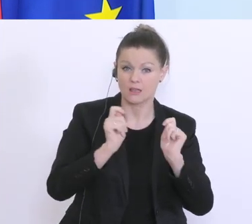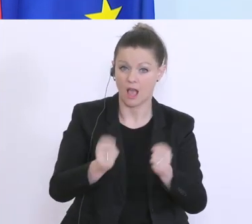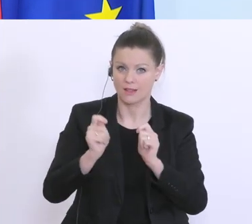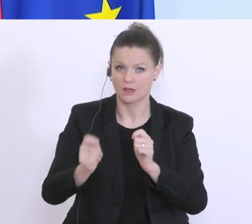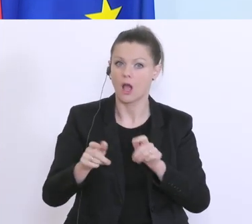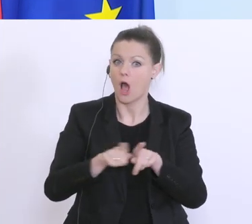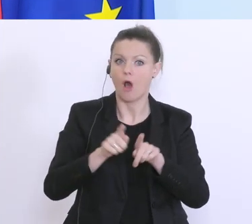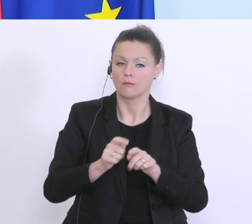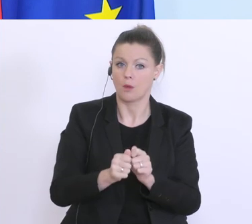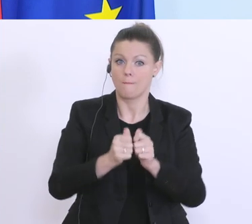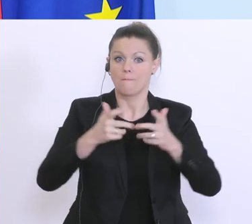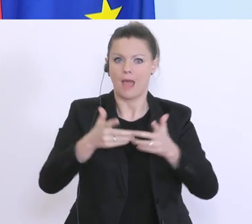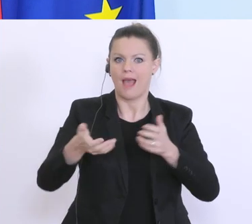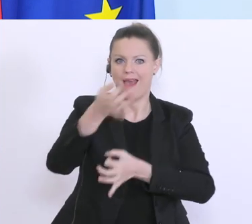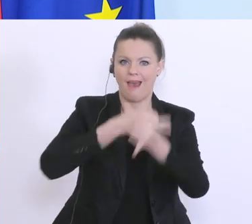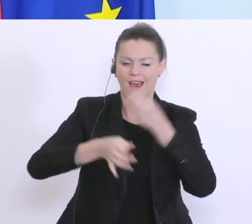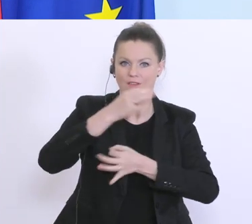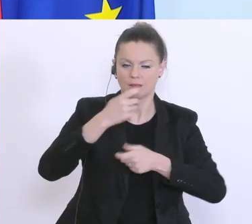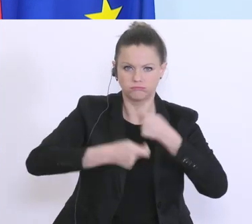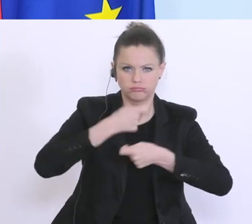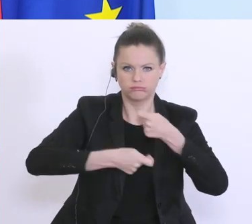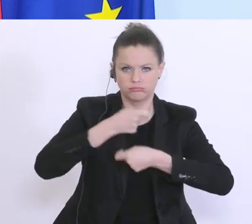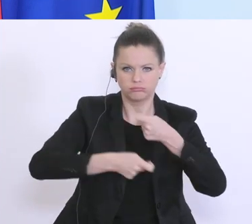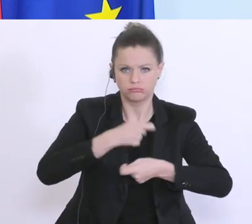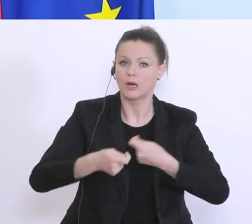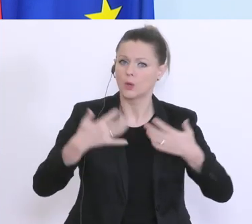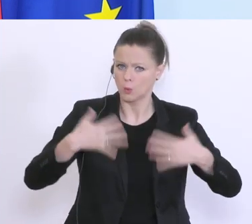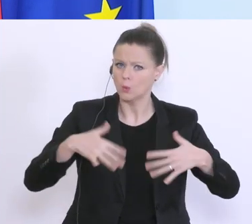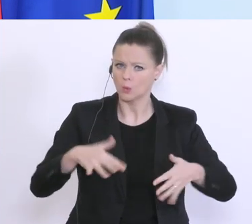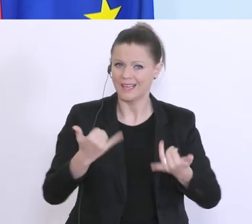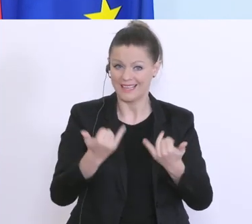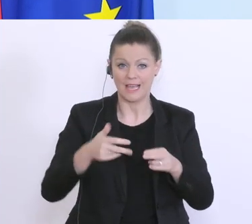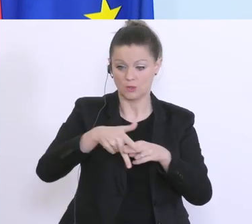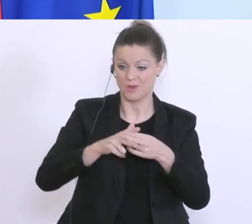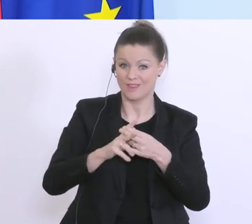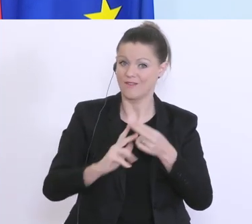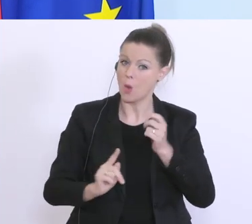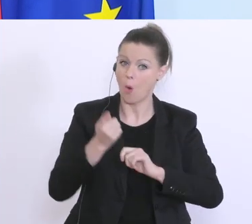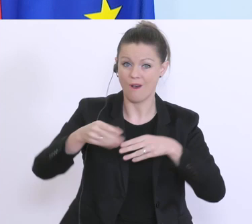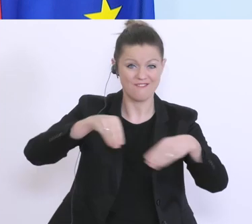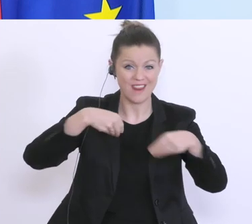und hier wird derzeit abgearbeitet. Das ist ein Instrument das höchst flexibel ist. Es gibt keine